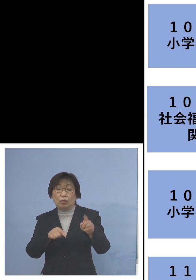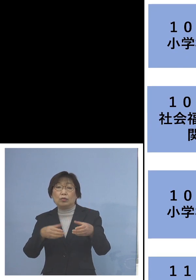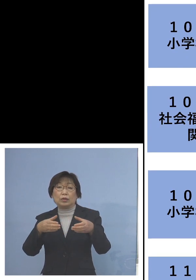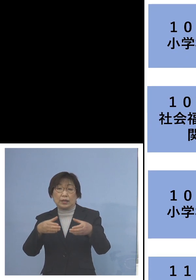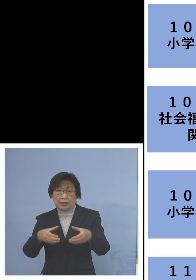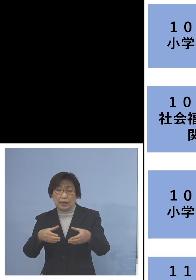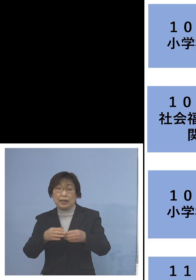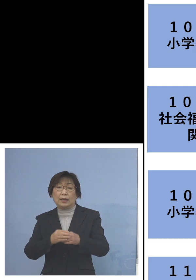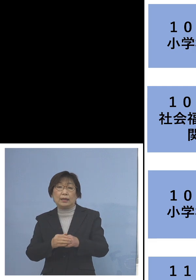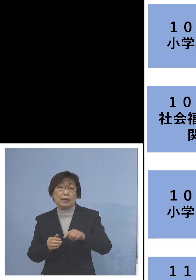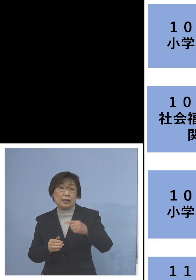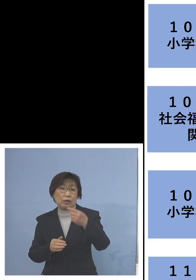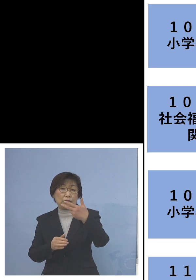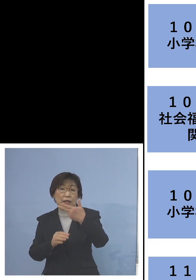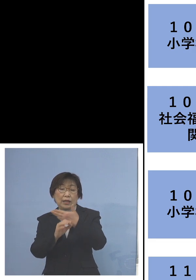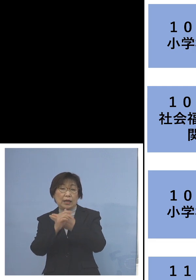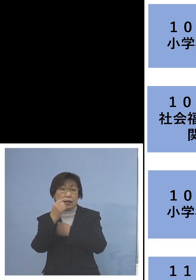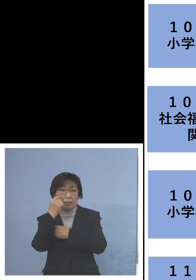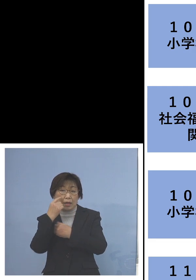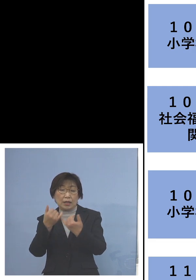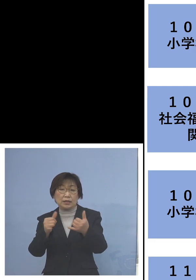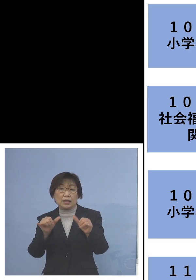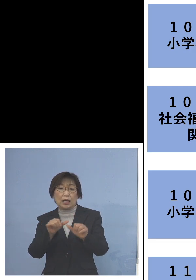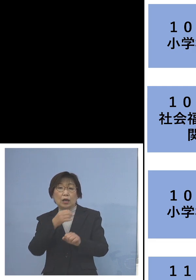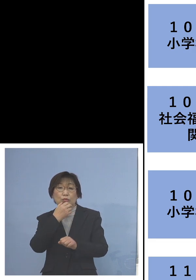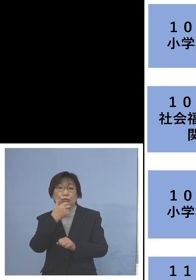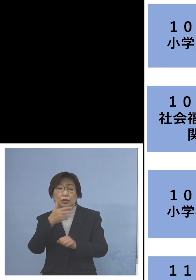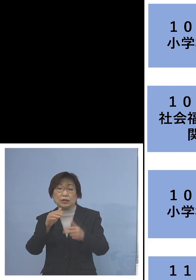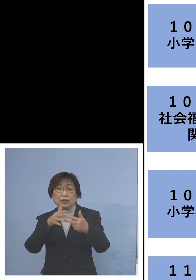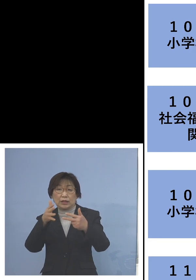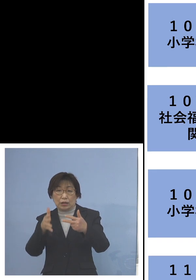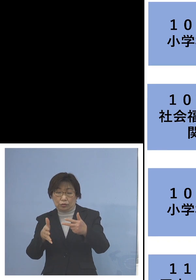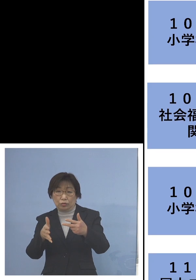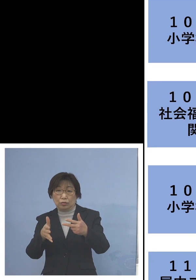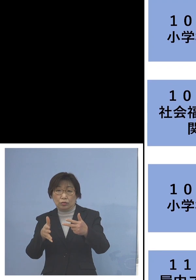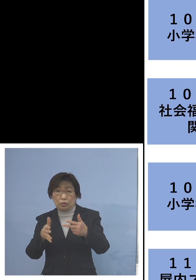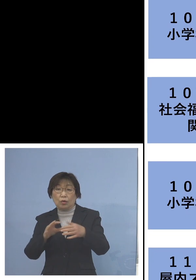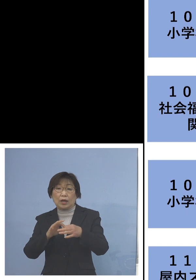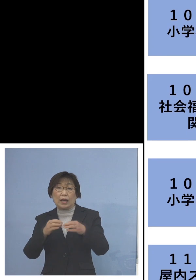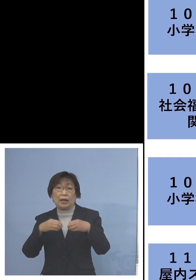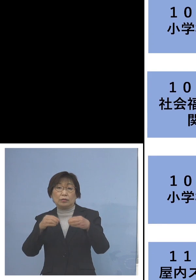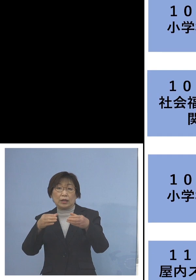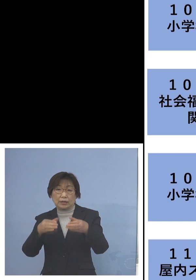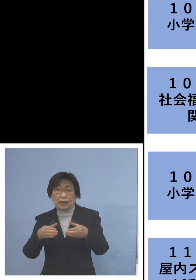「107例目社会福祉施設関連クラスター 」 こちらは職員1名を加え